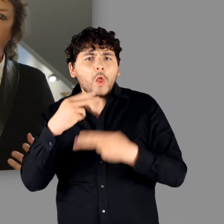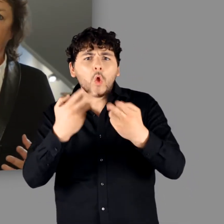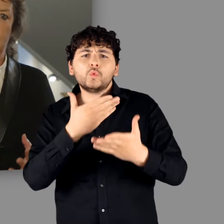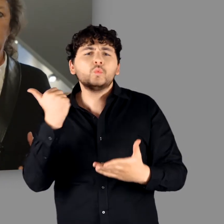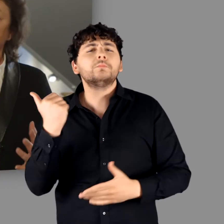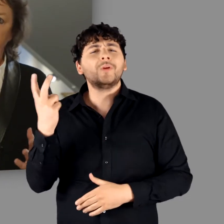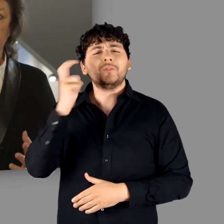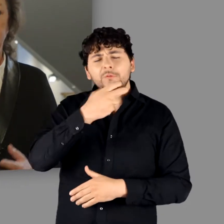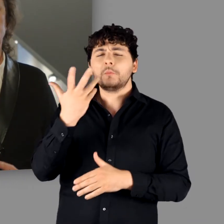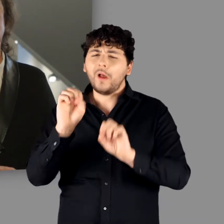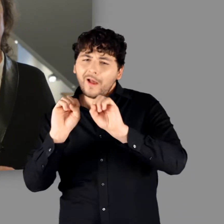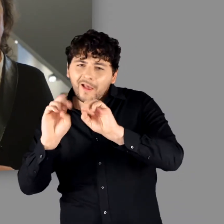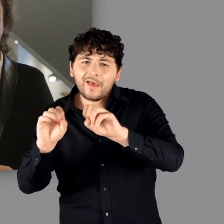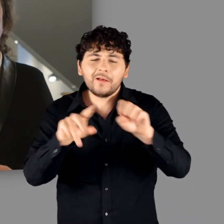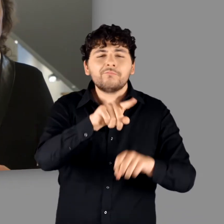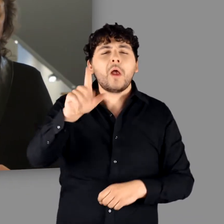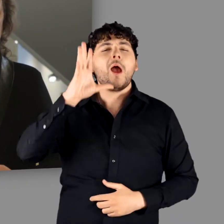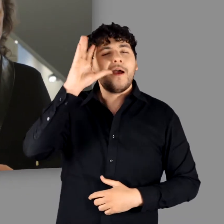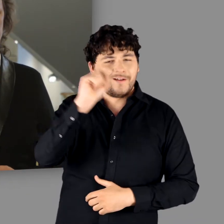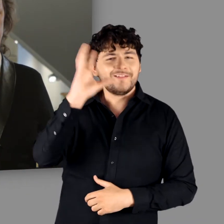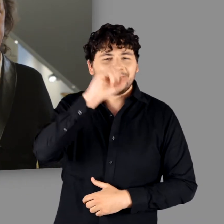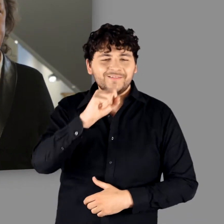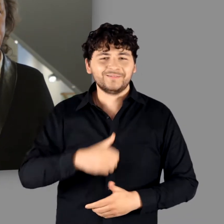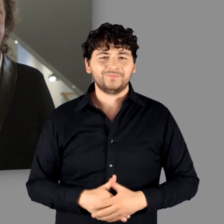wo Antworten nicht möglich sind, nach Erklärungen.